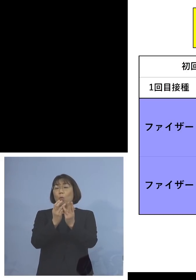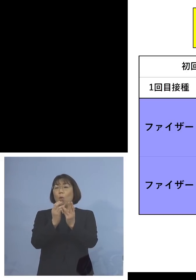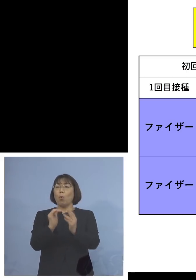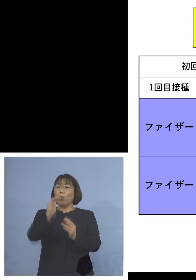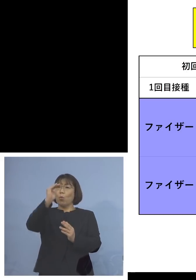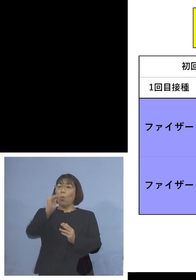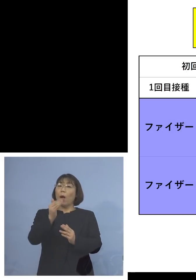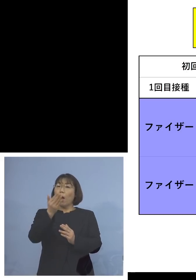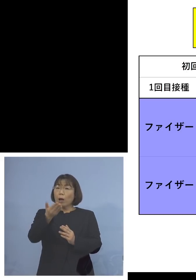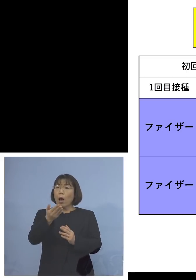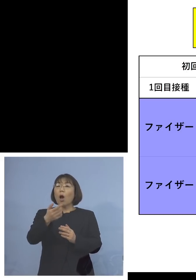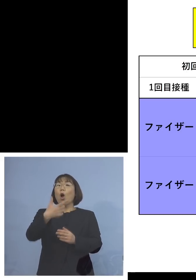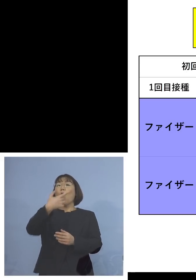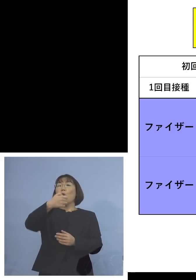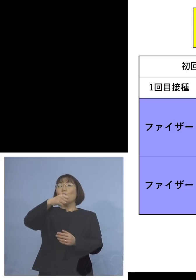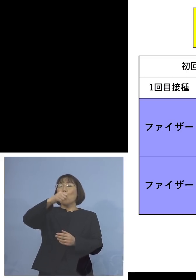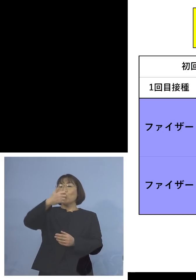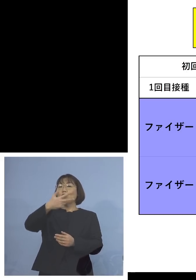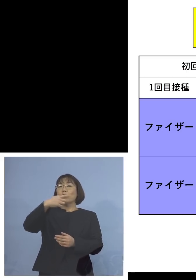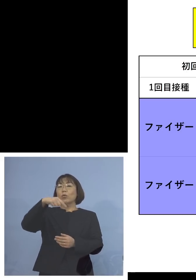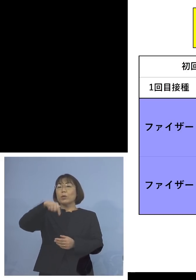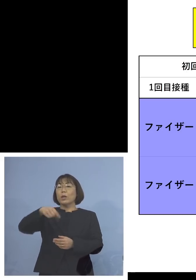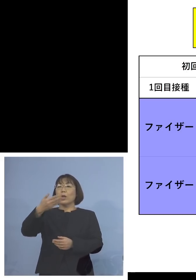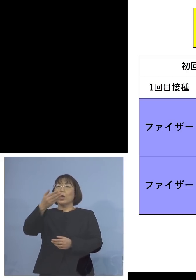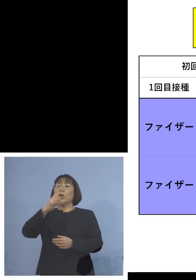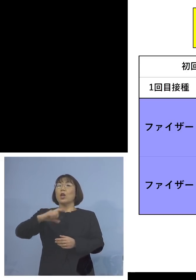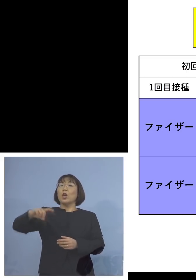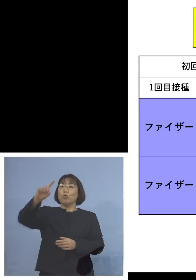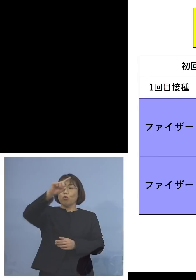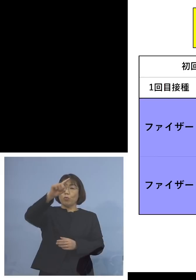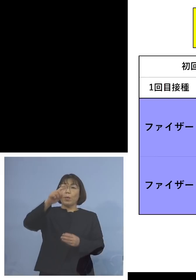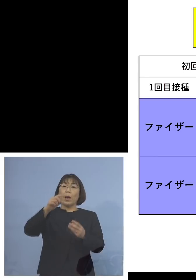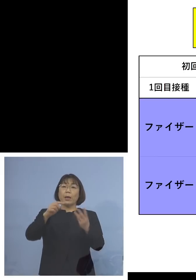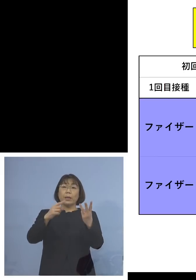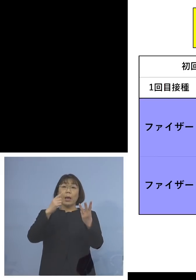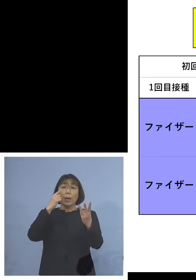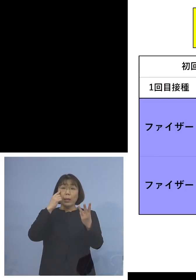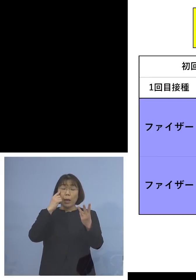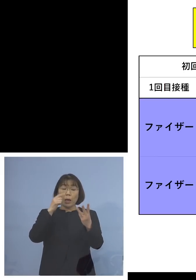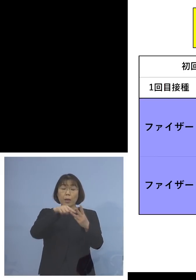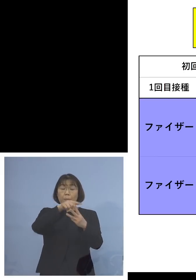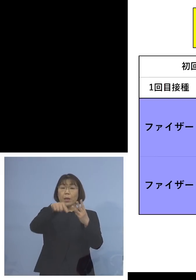なんと67.9倍 3度ともファイザーで行った場合には